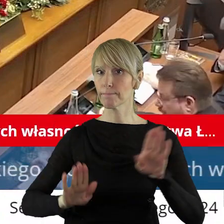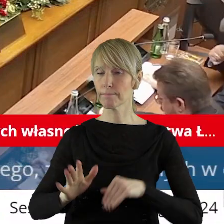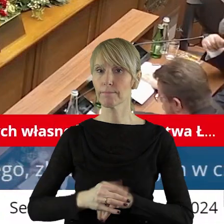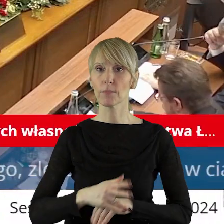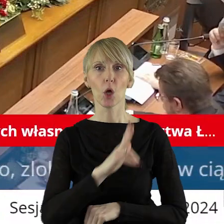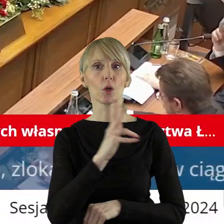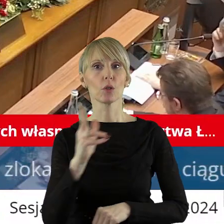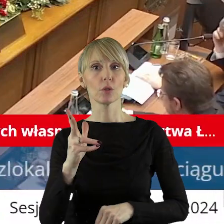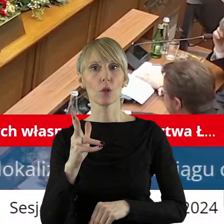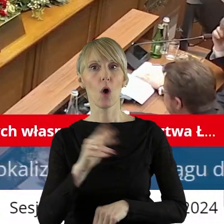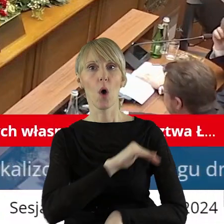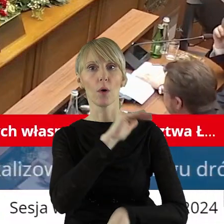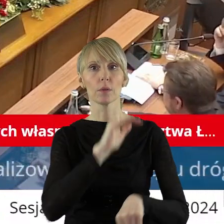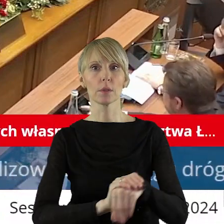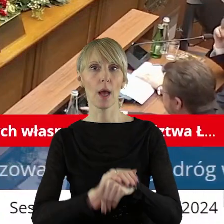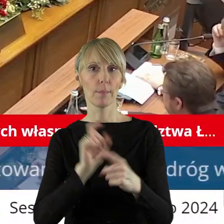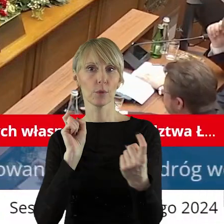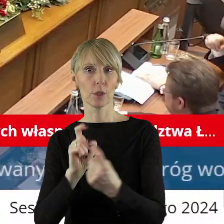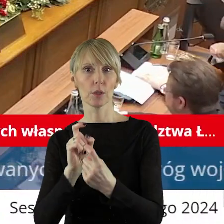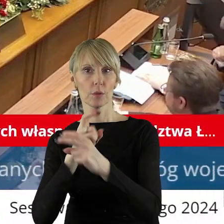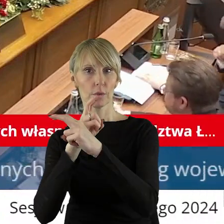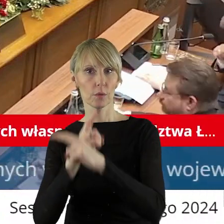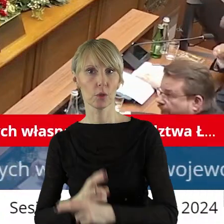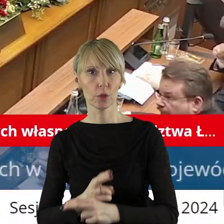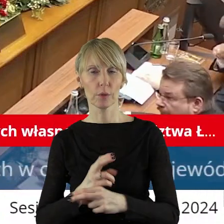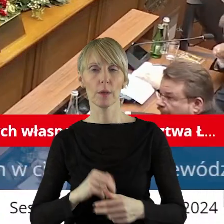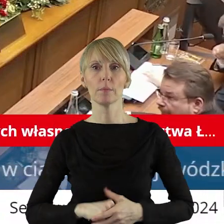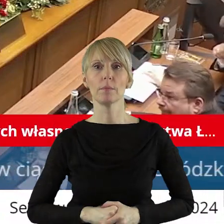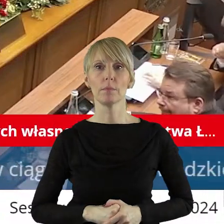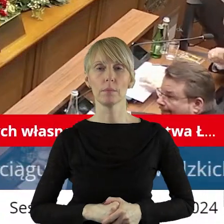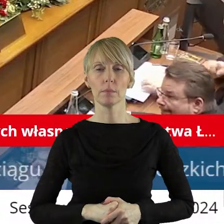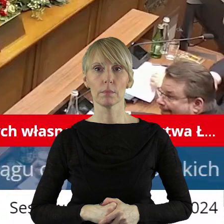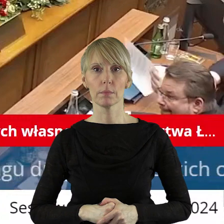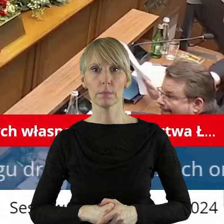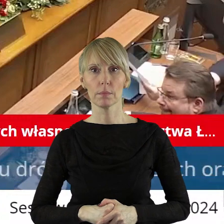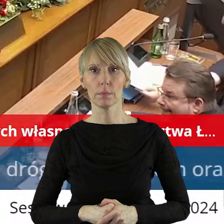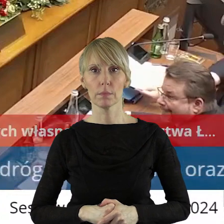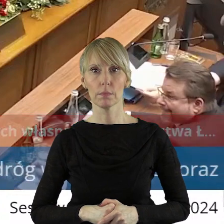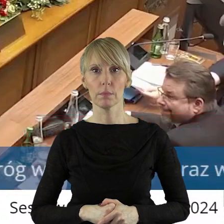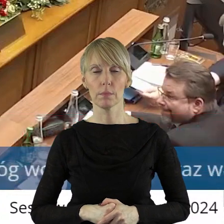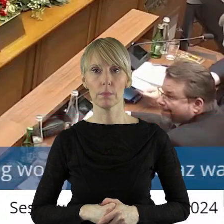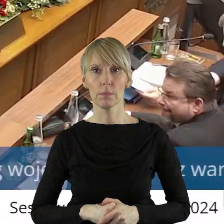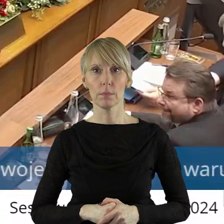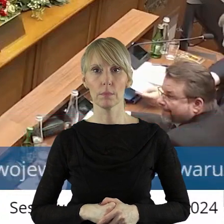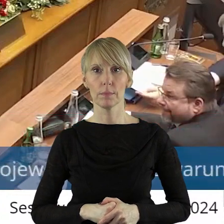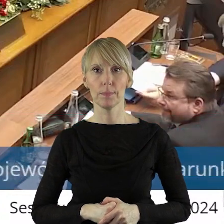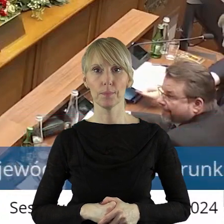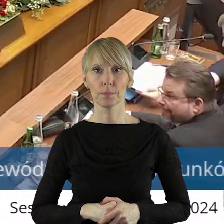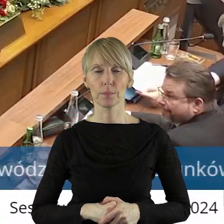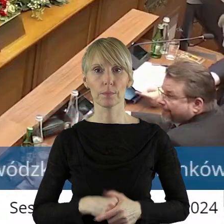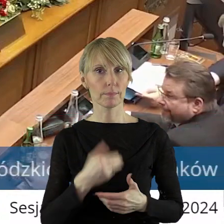Szanowni państwo, kto z państwa radnych jest za, kto jest przeciw, kto się wstrzymał?